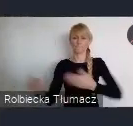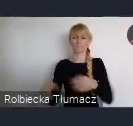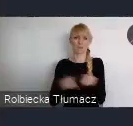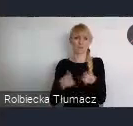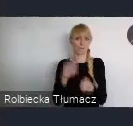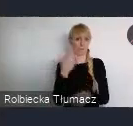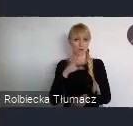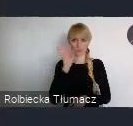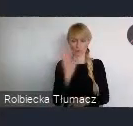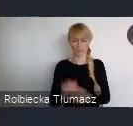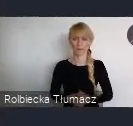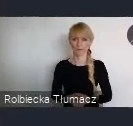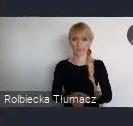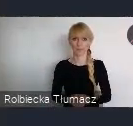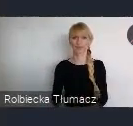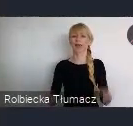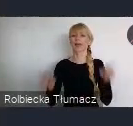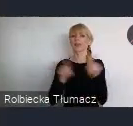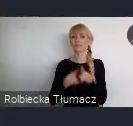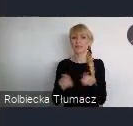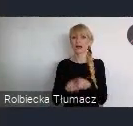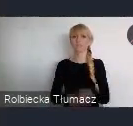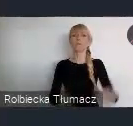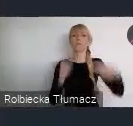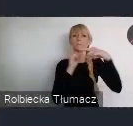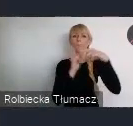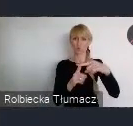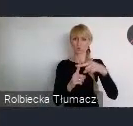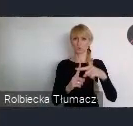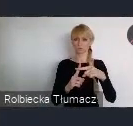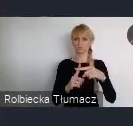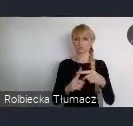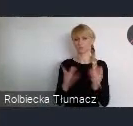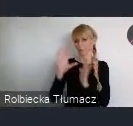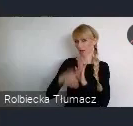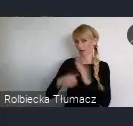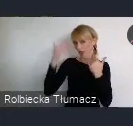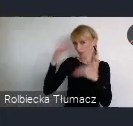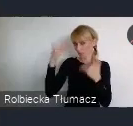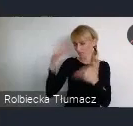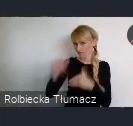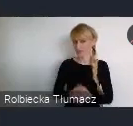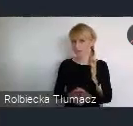Takim na pewno, dobrym atutem naszego miasta, to jest kwestia wspomnianych przeze mnie